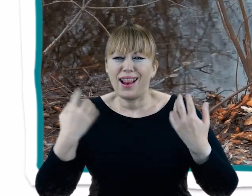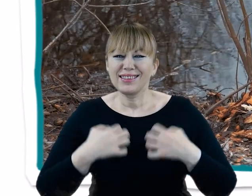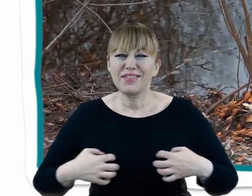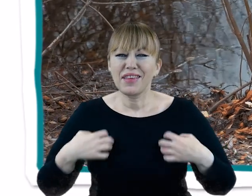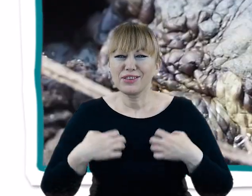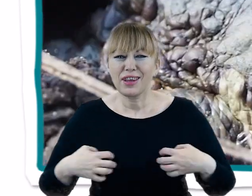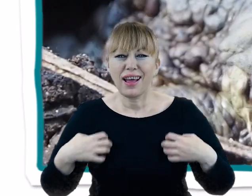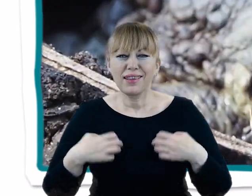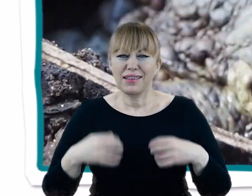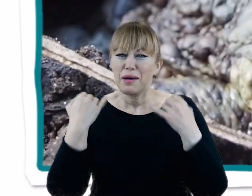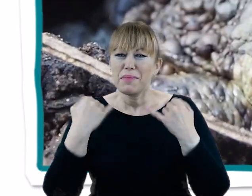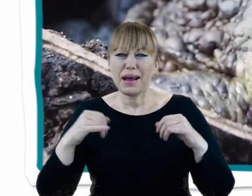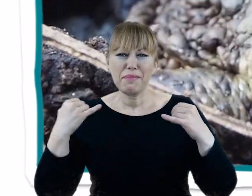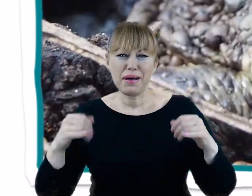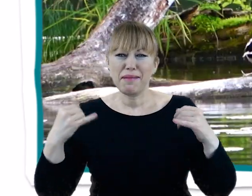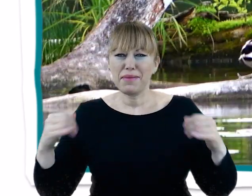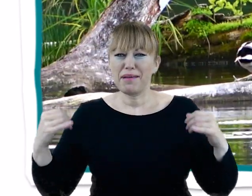i wysoką bioróżnorodność na poziomie gatunkowym.